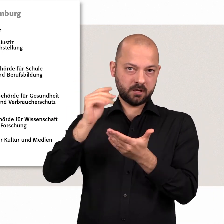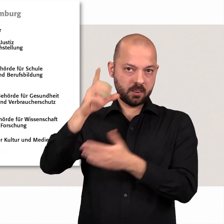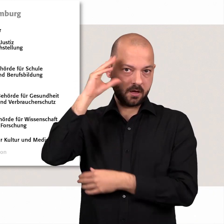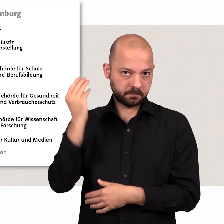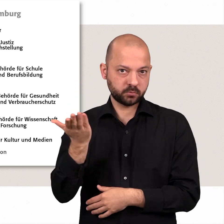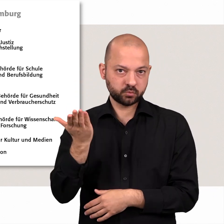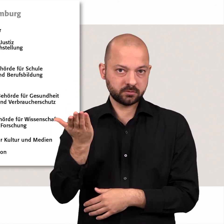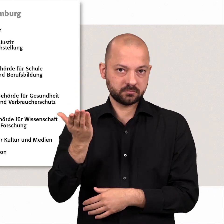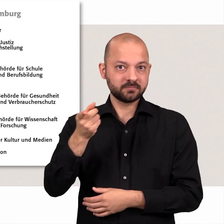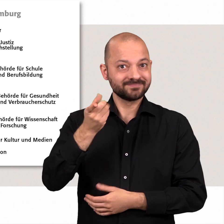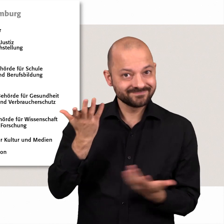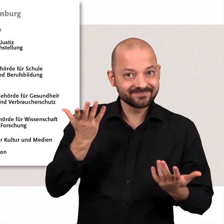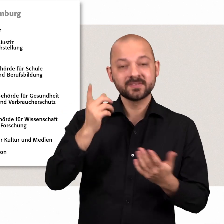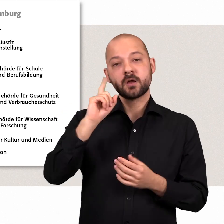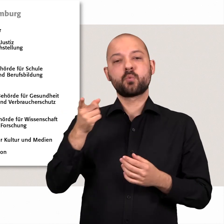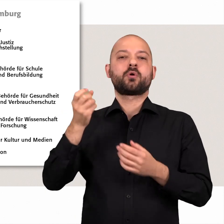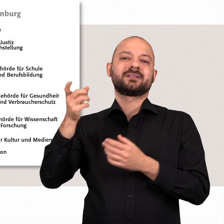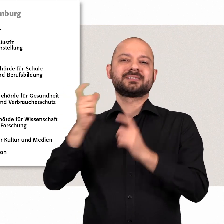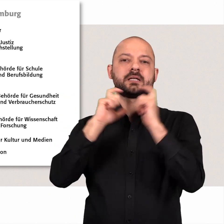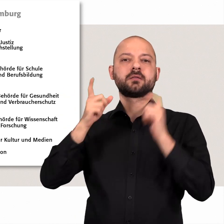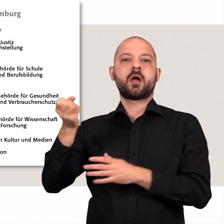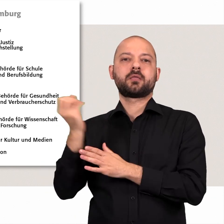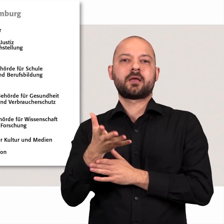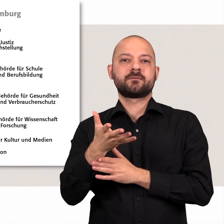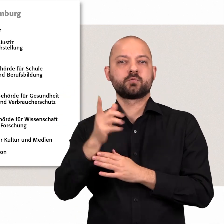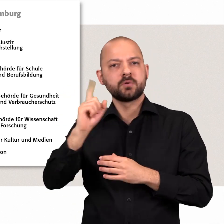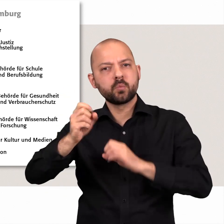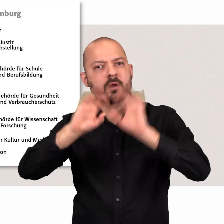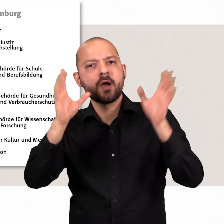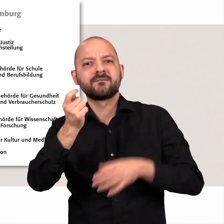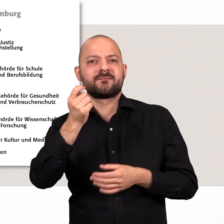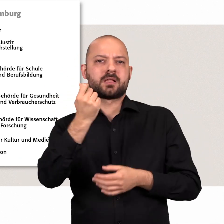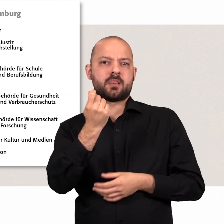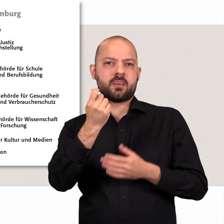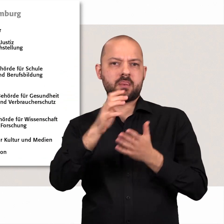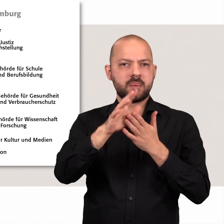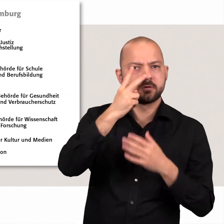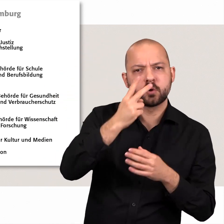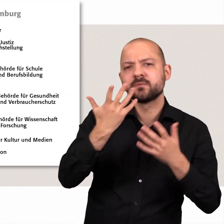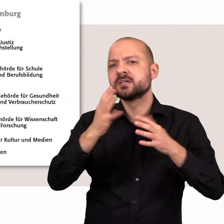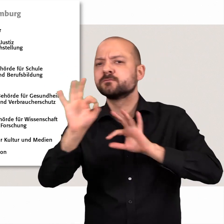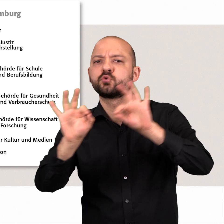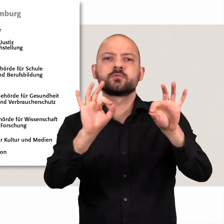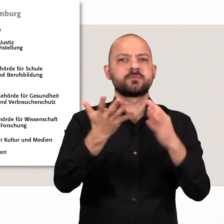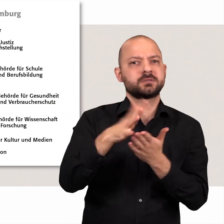Dazu legt der Senat einen Entwurf vor. Damit macht er deutlich, wie viel Geld er für welchen Zweck ausgeben will.